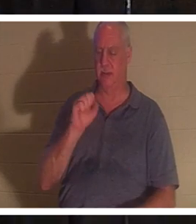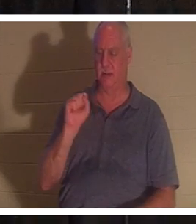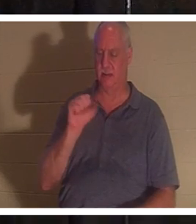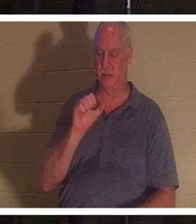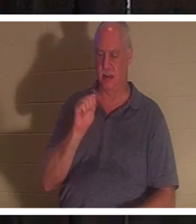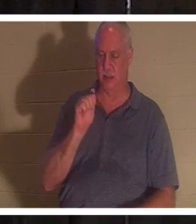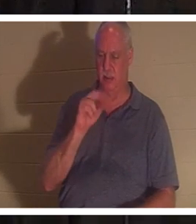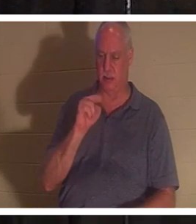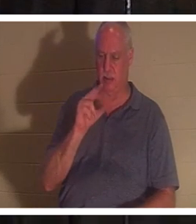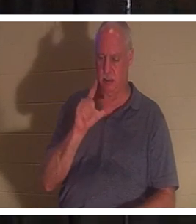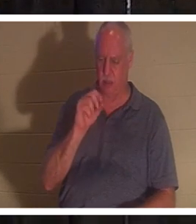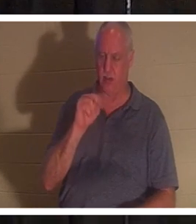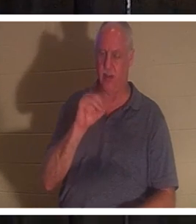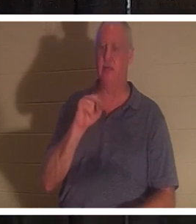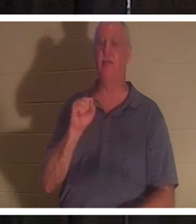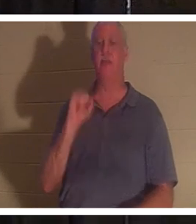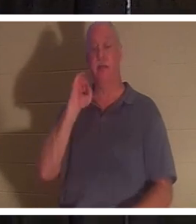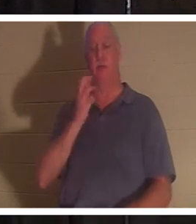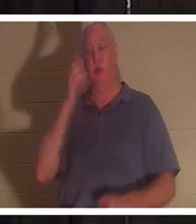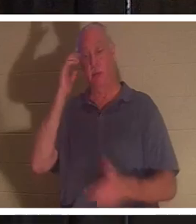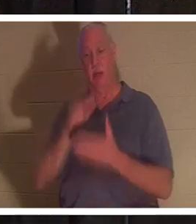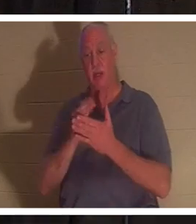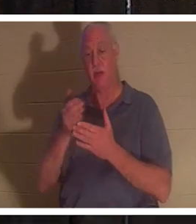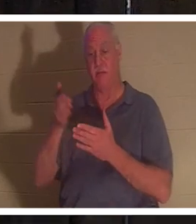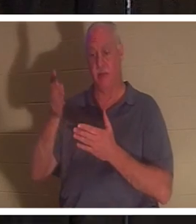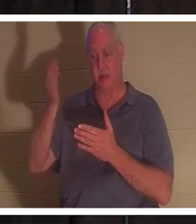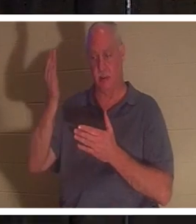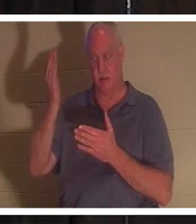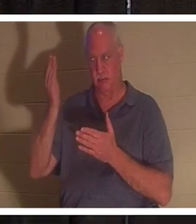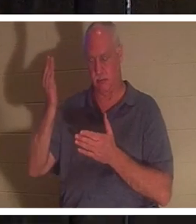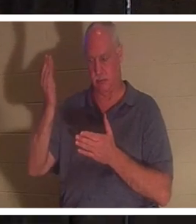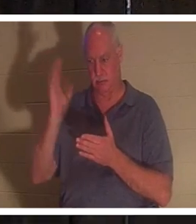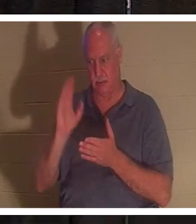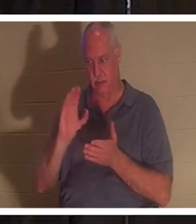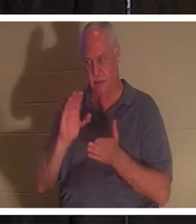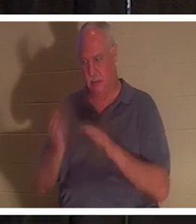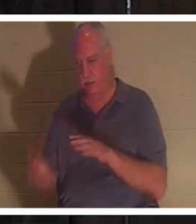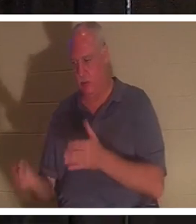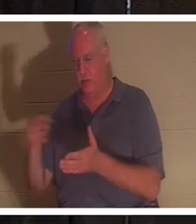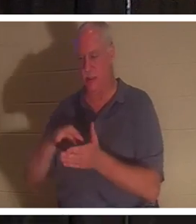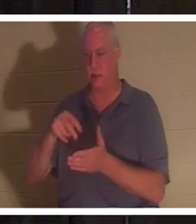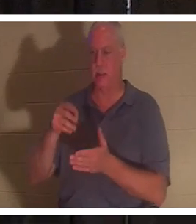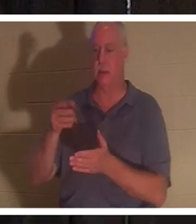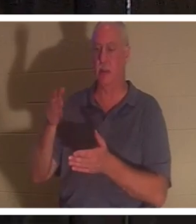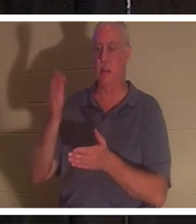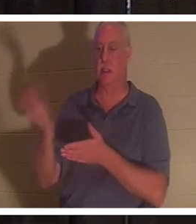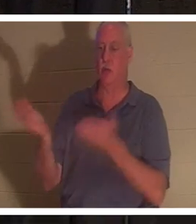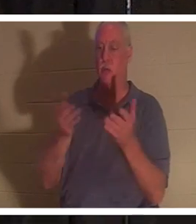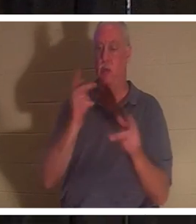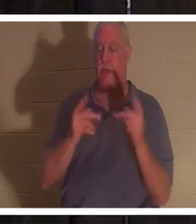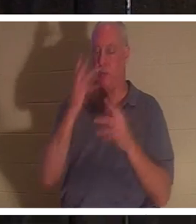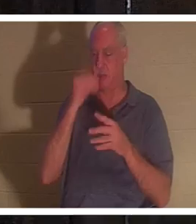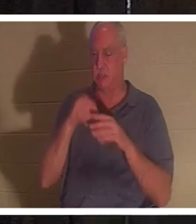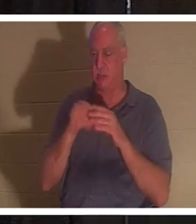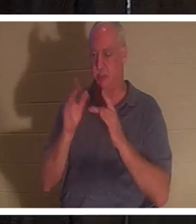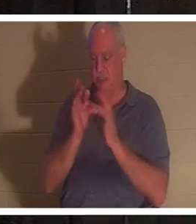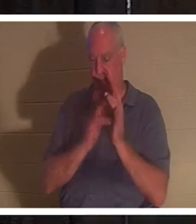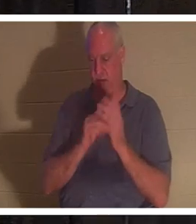다시 살아나심을 믿을진대 이와 같이 예수 안에서 자는 자들도 하나님이 그와 함께 데리고 오시리라